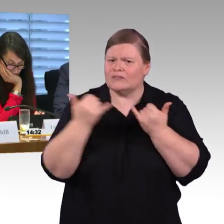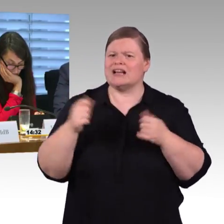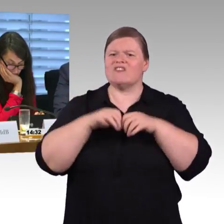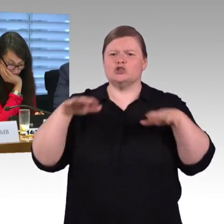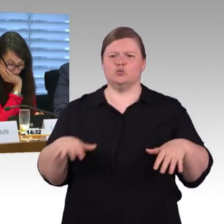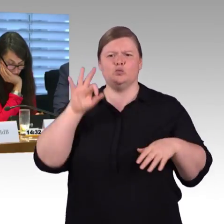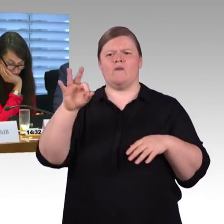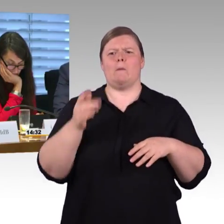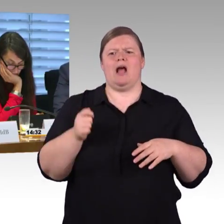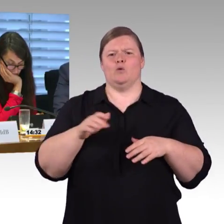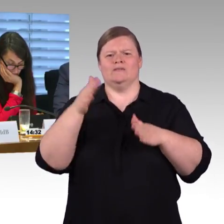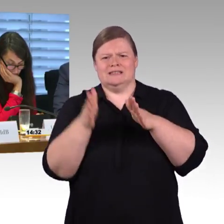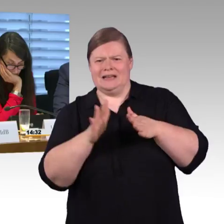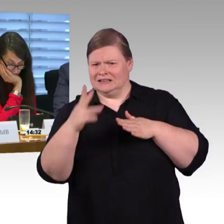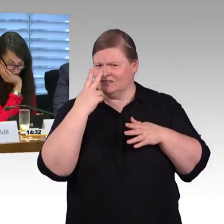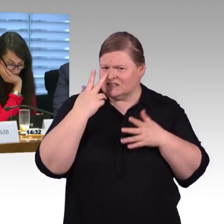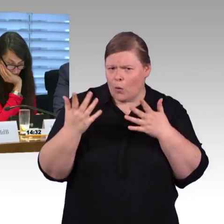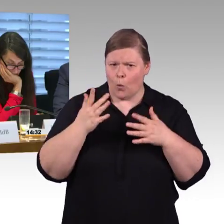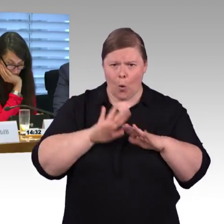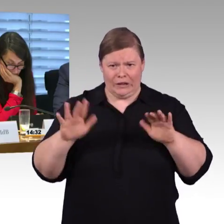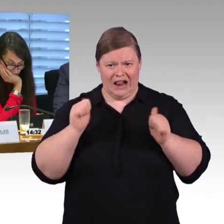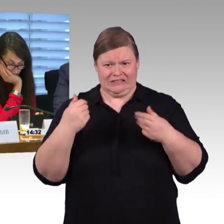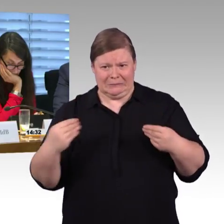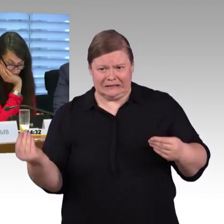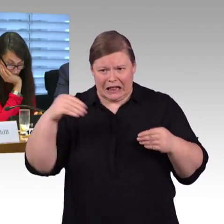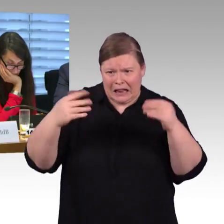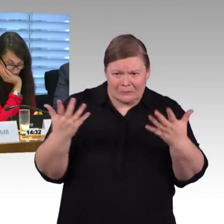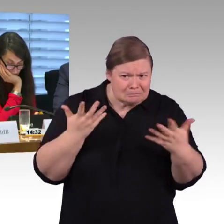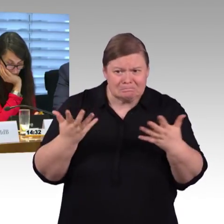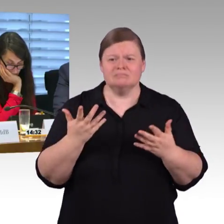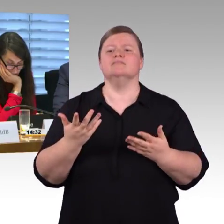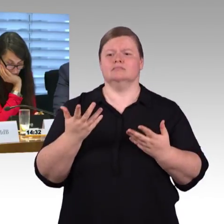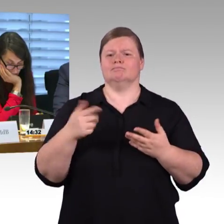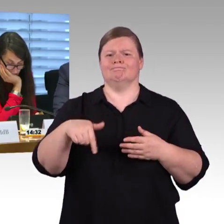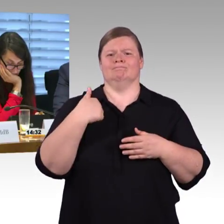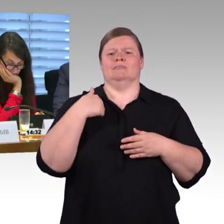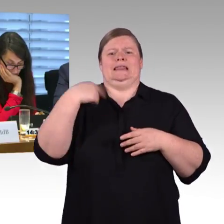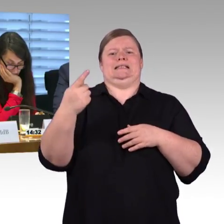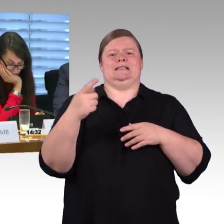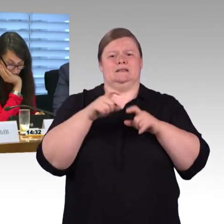auf 76 Zentimeter zukünftig Bahnsteige auszubauen, wie wird das aus Ihrer Sicht beurteilt?